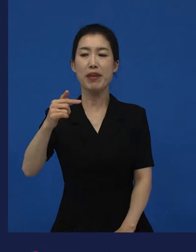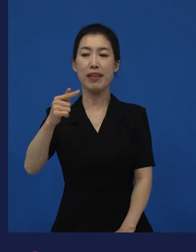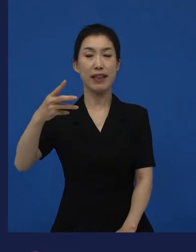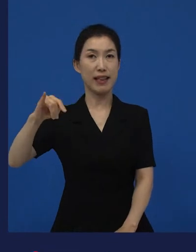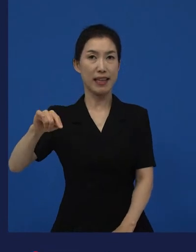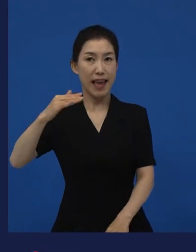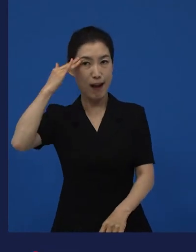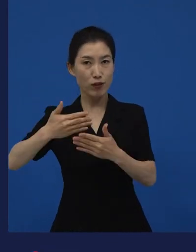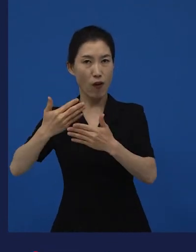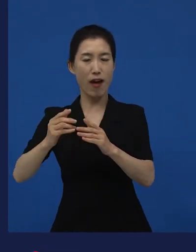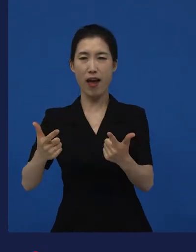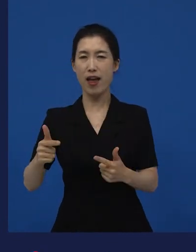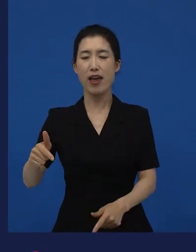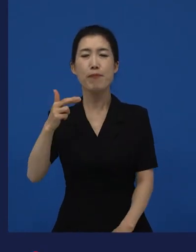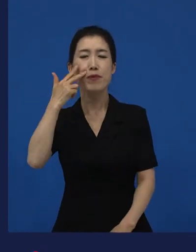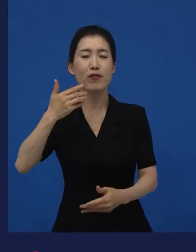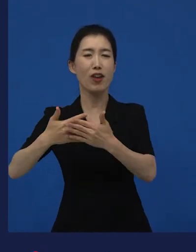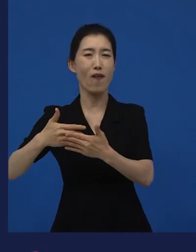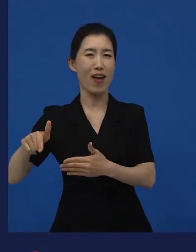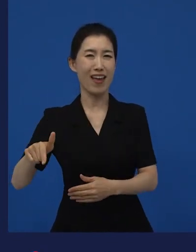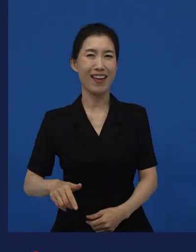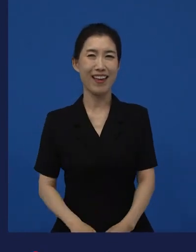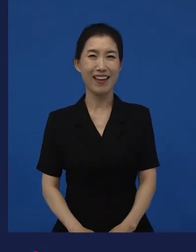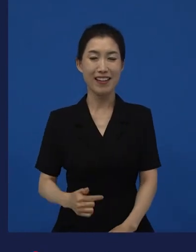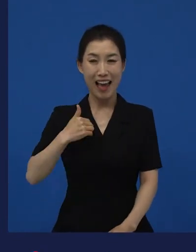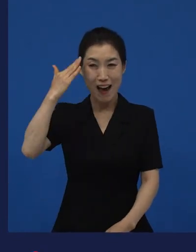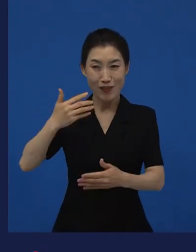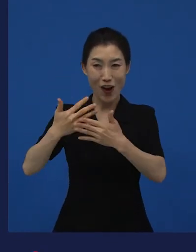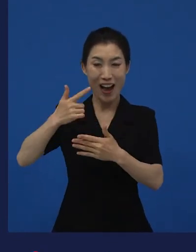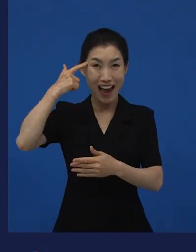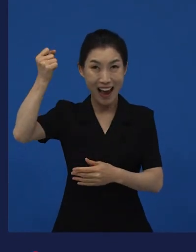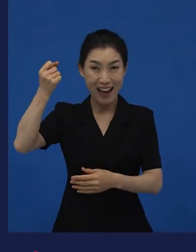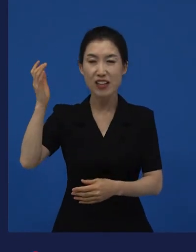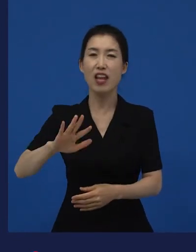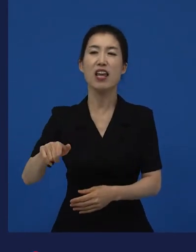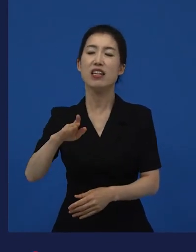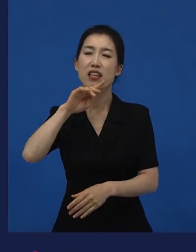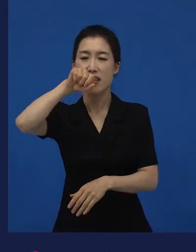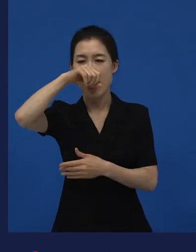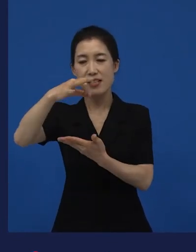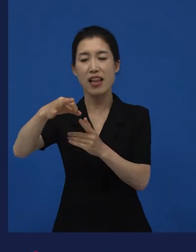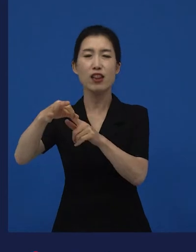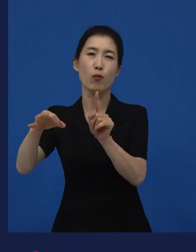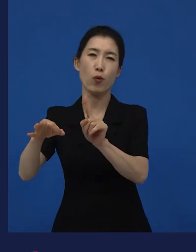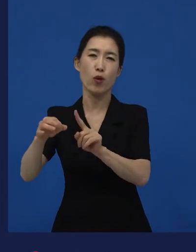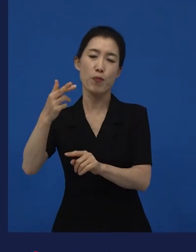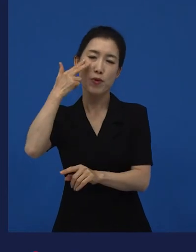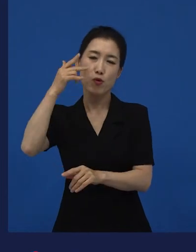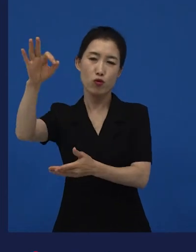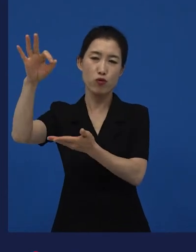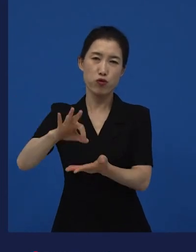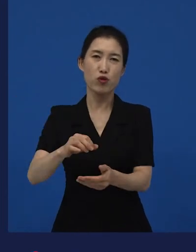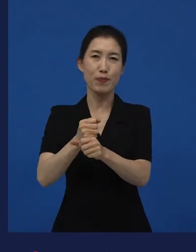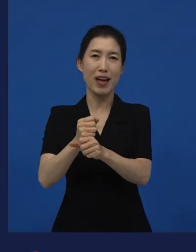우리는 한국영화라고 생각하지만 미국의 어떤 독립된 자본으로 만들어진 작품이구요